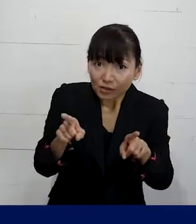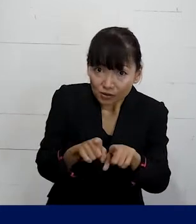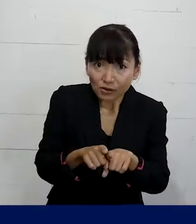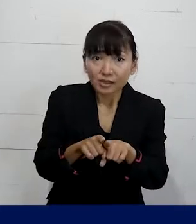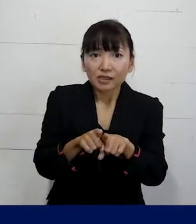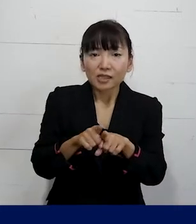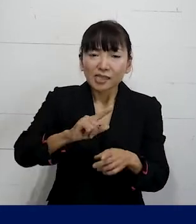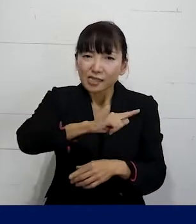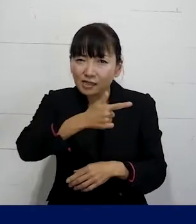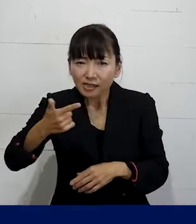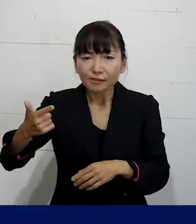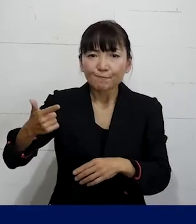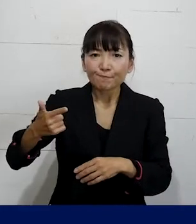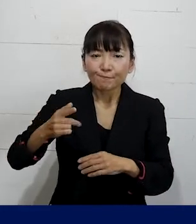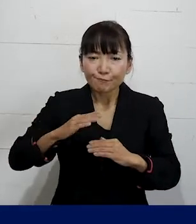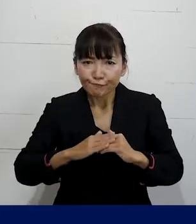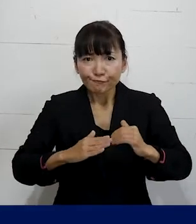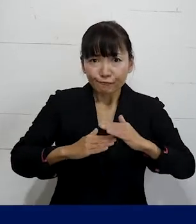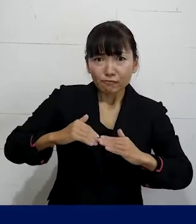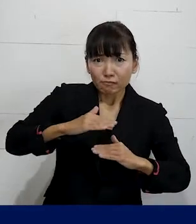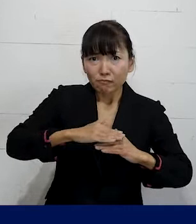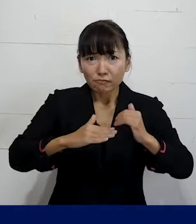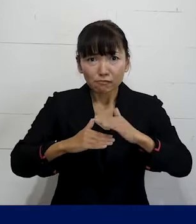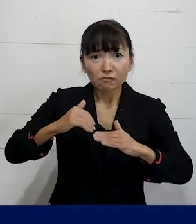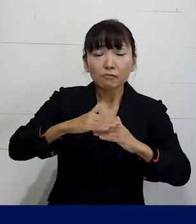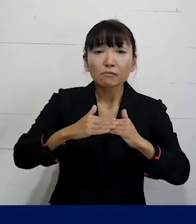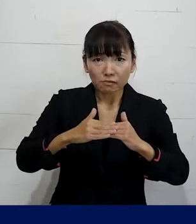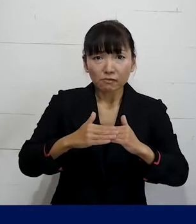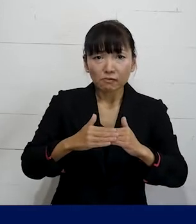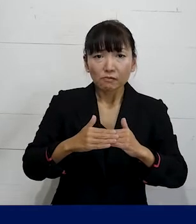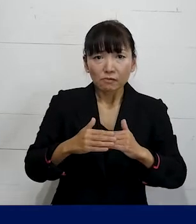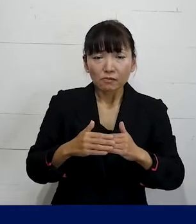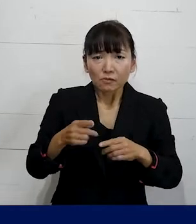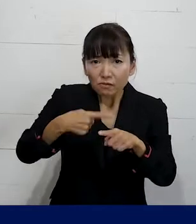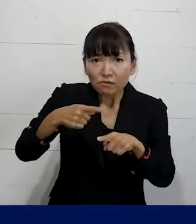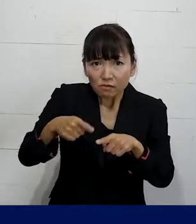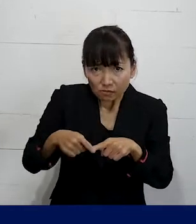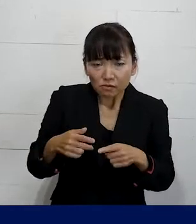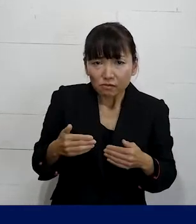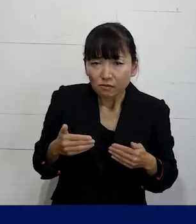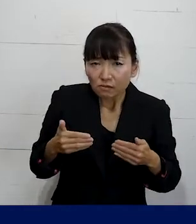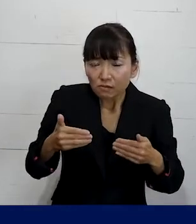色々な取り組みをすることで 足元からできる範囲でできるように